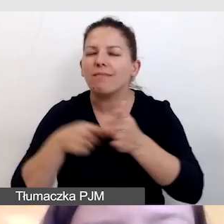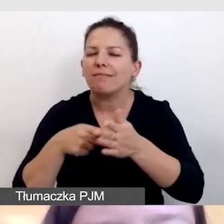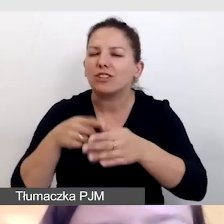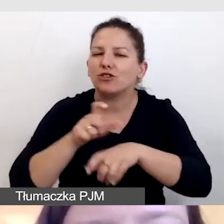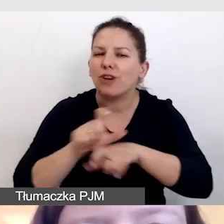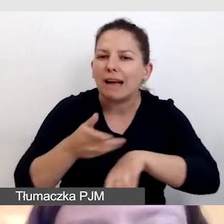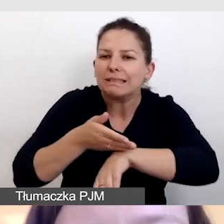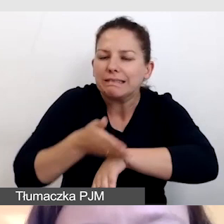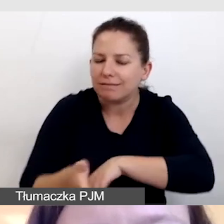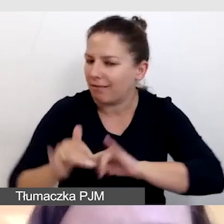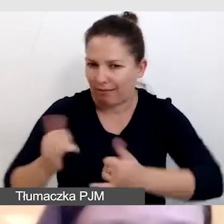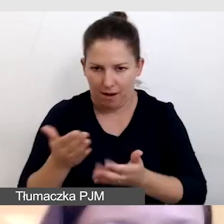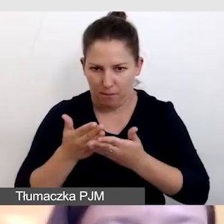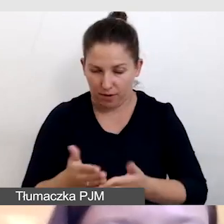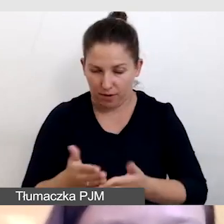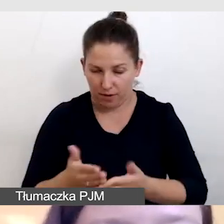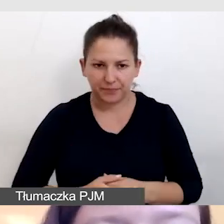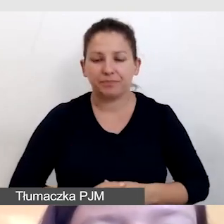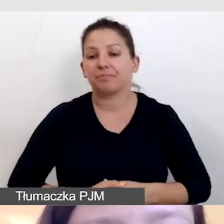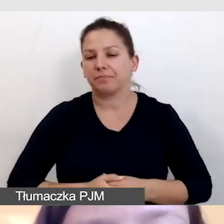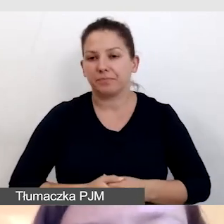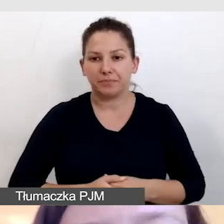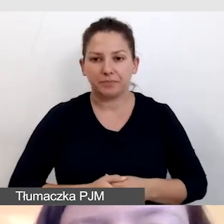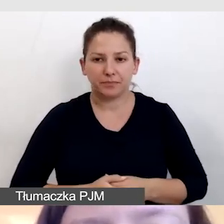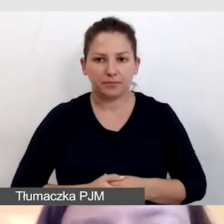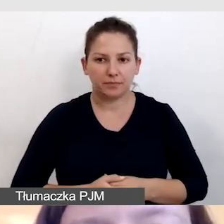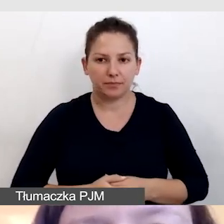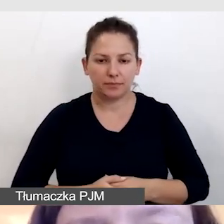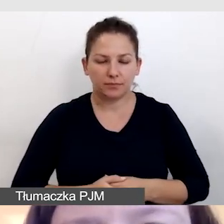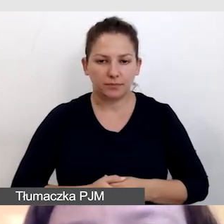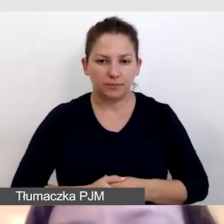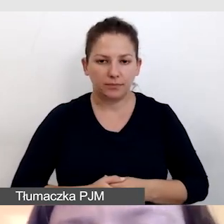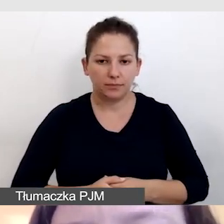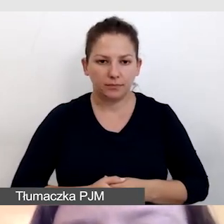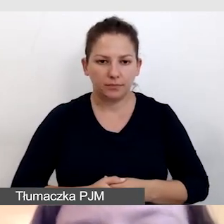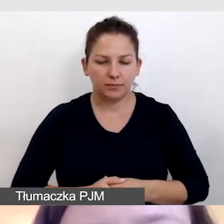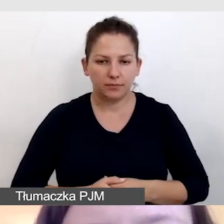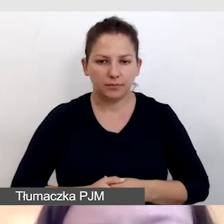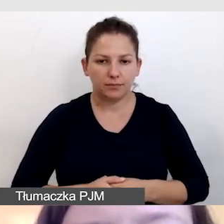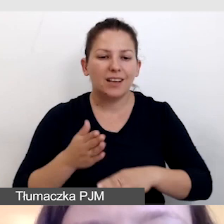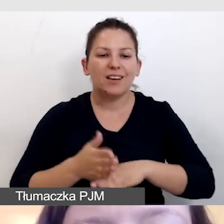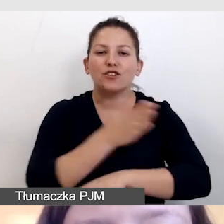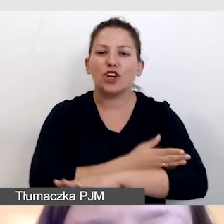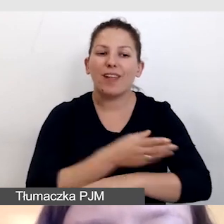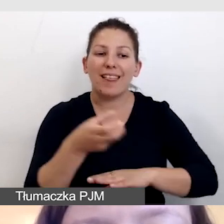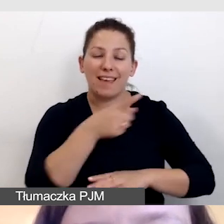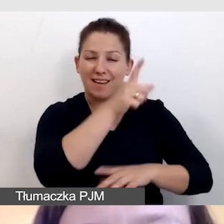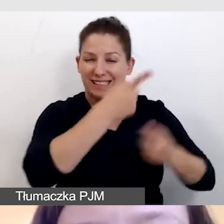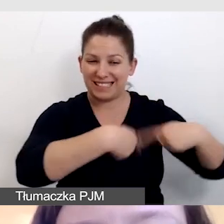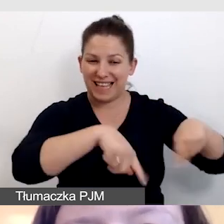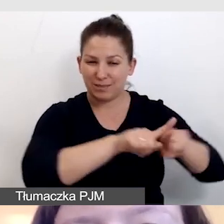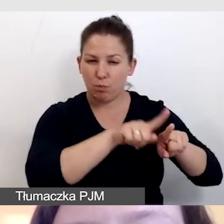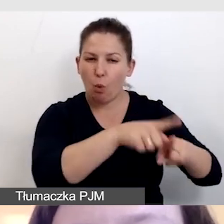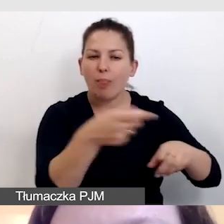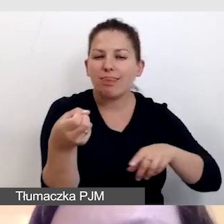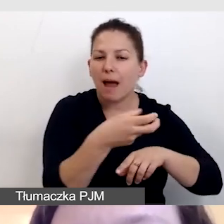Oczywiście dostarczamy też wcześniej napisowcom wszystkie materiały.